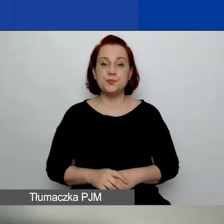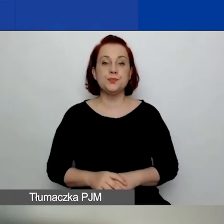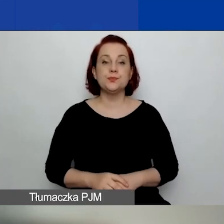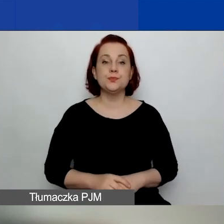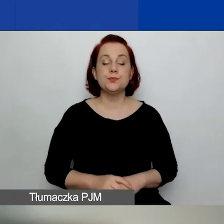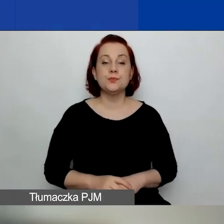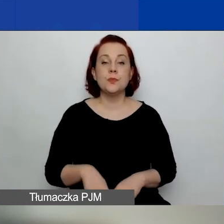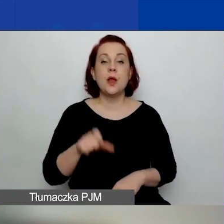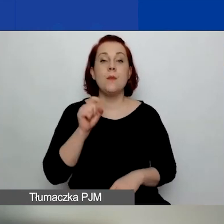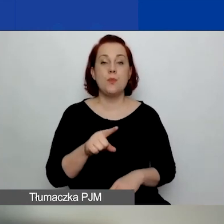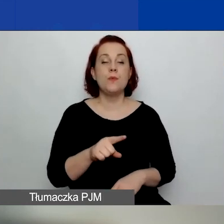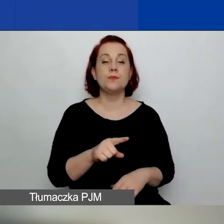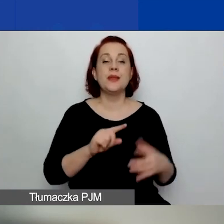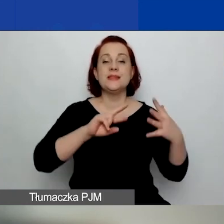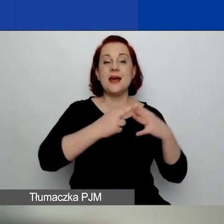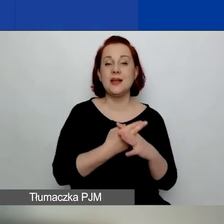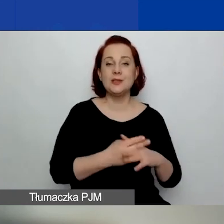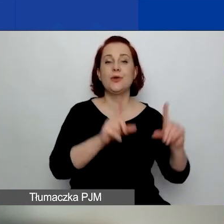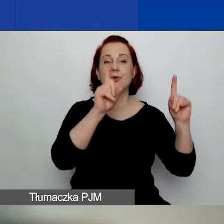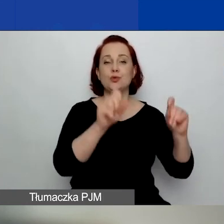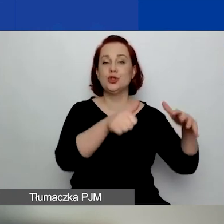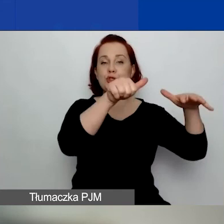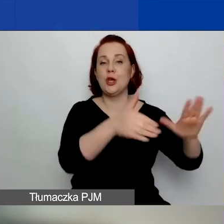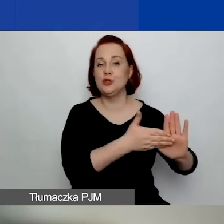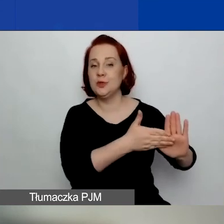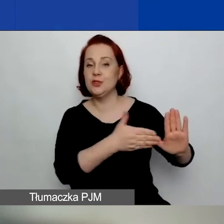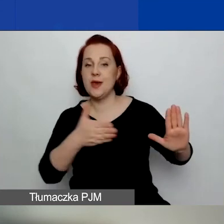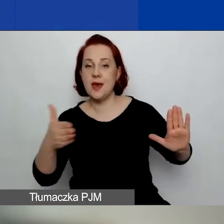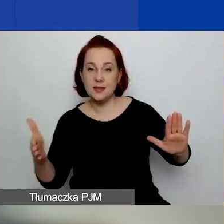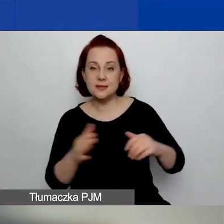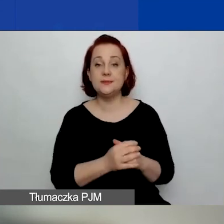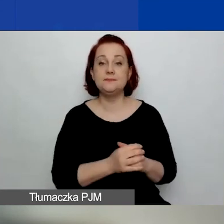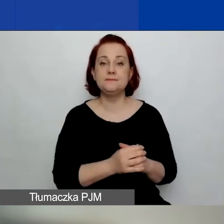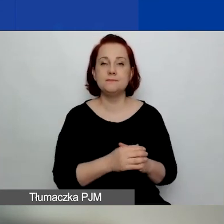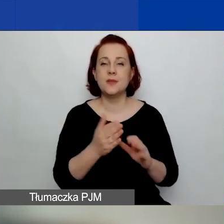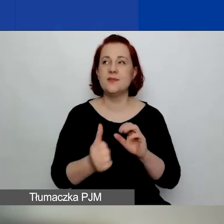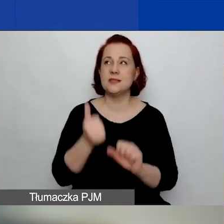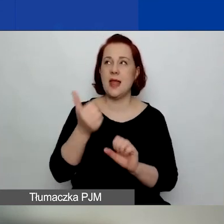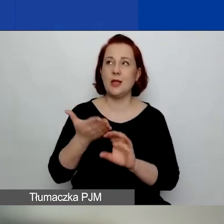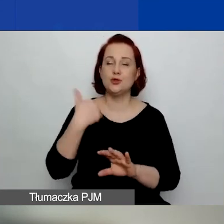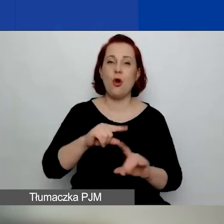Są zarejestrowane od co najmniej sześciu miesięcy, licząc wstecz od dnia ogłoszenia konkursu,